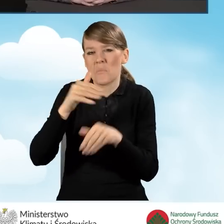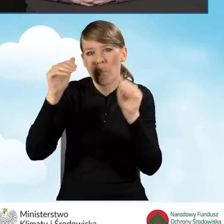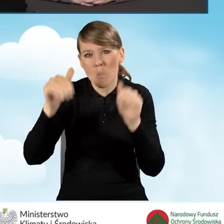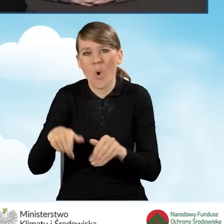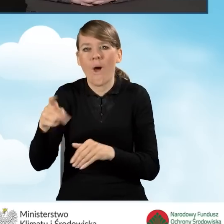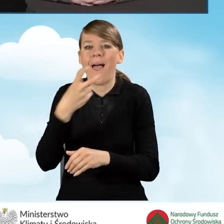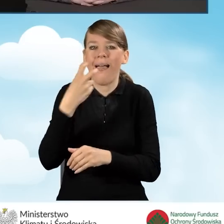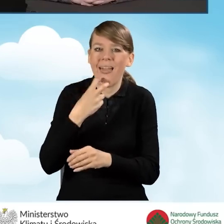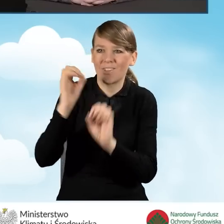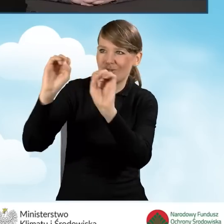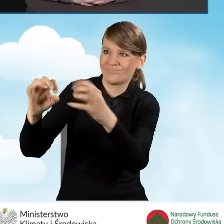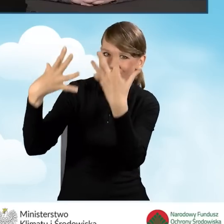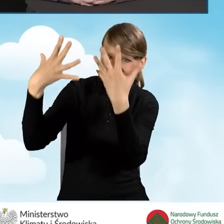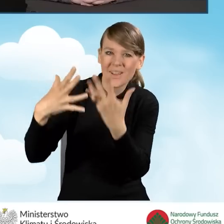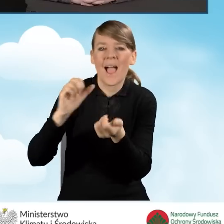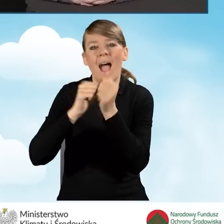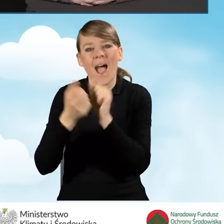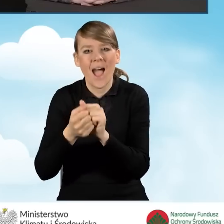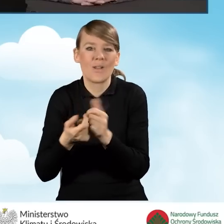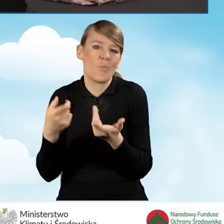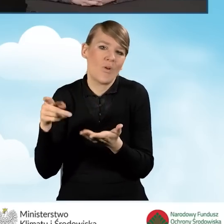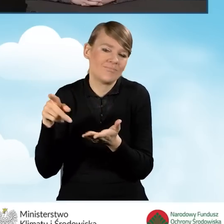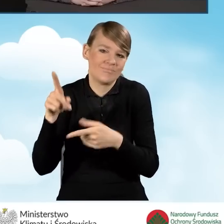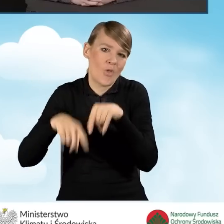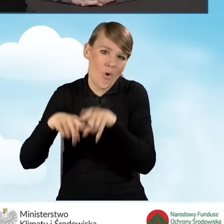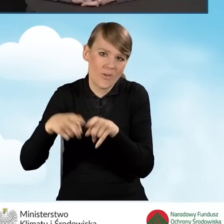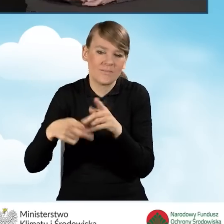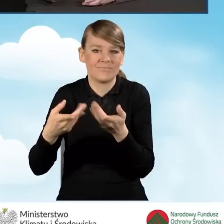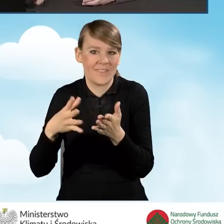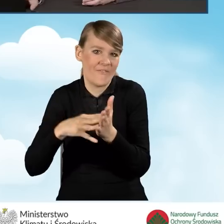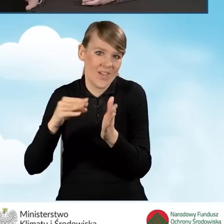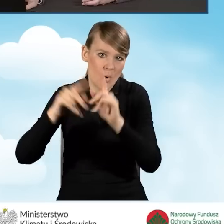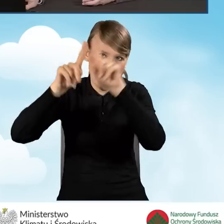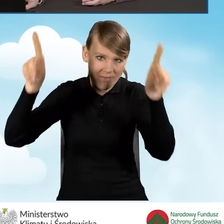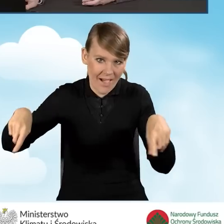To też gmina decyduje z jakiej formy skorzysta.